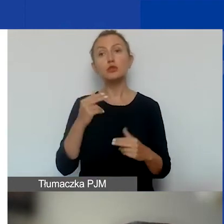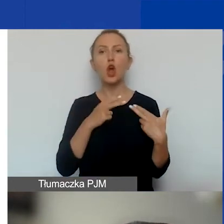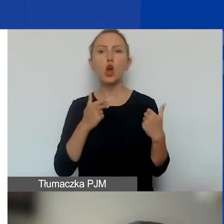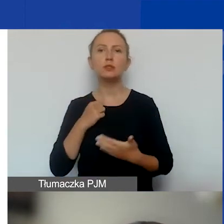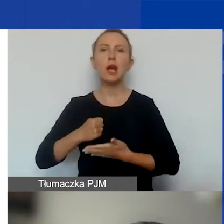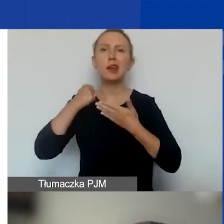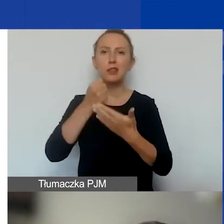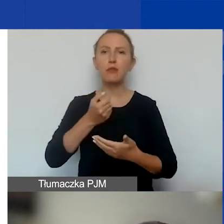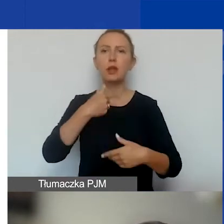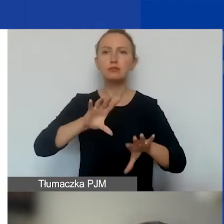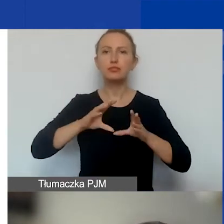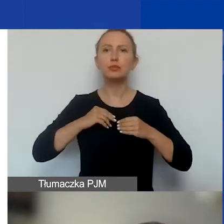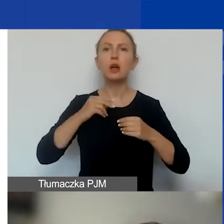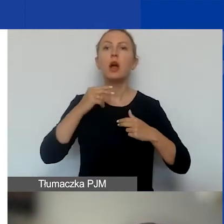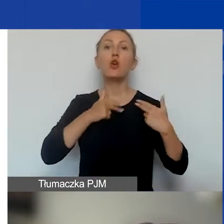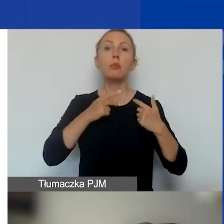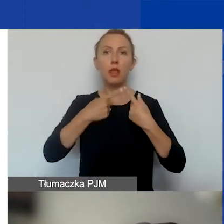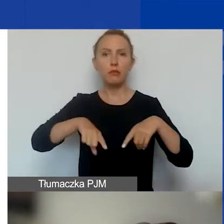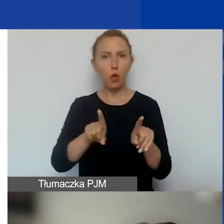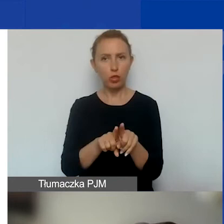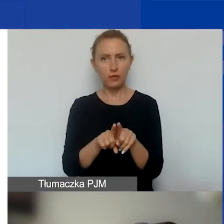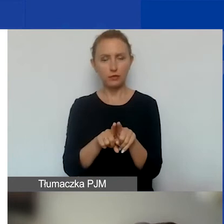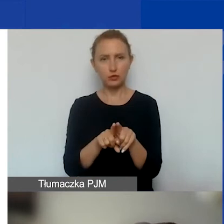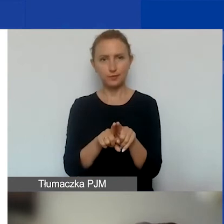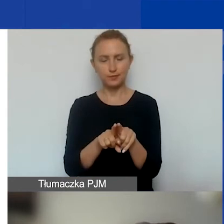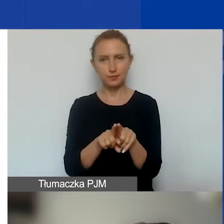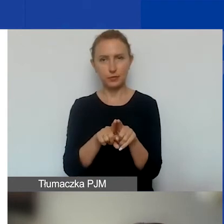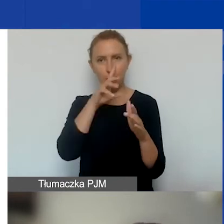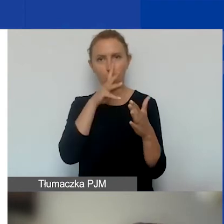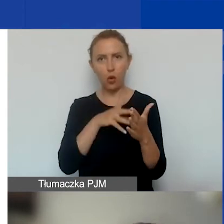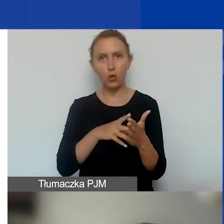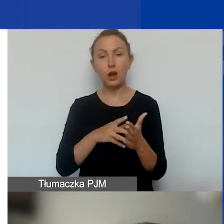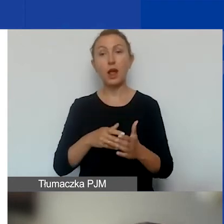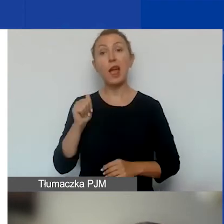i zatwierdza ją Komitet Wykonawczy. Ocena ekspercka jest